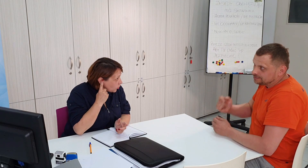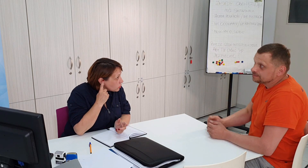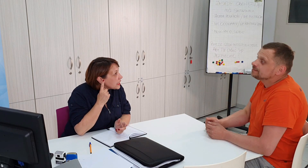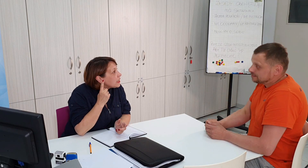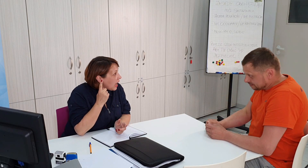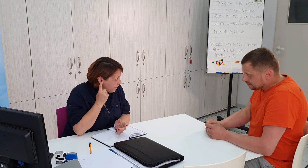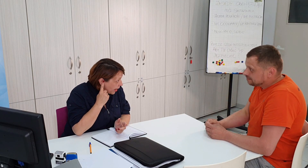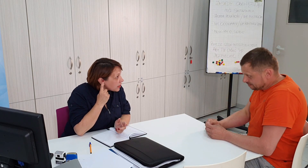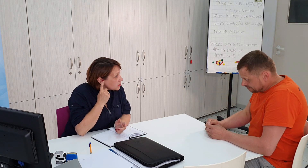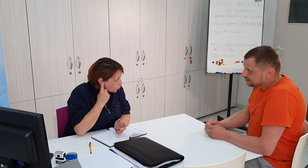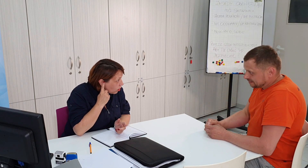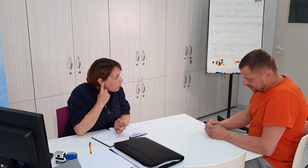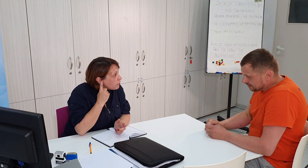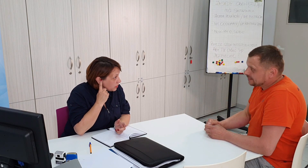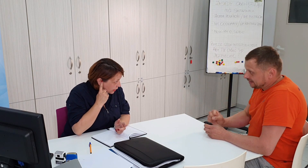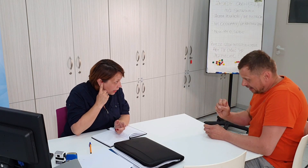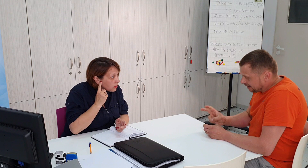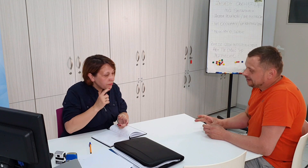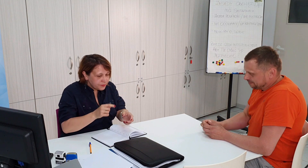wniosek aparat słuchowy tak